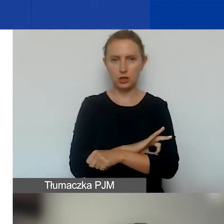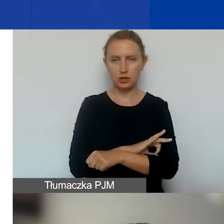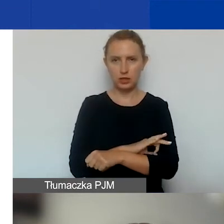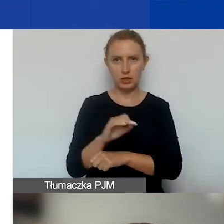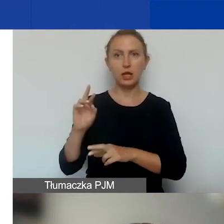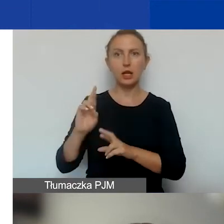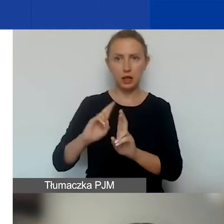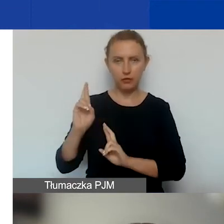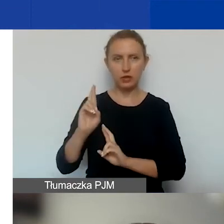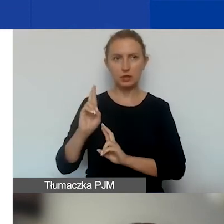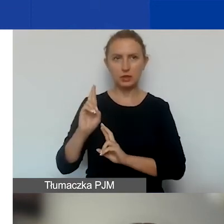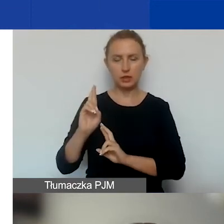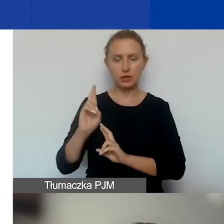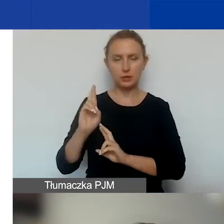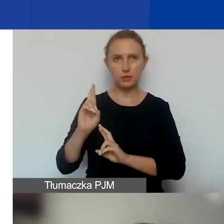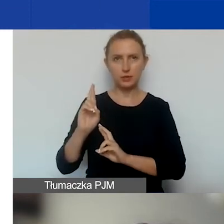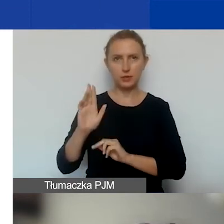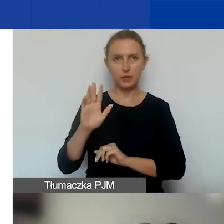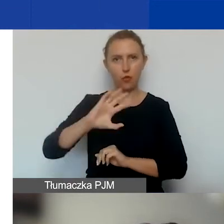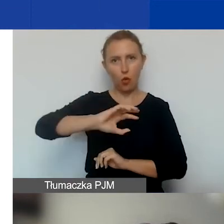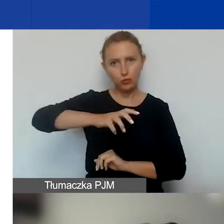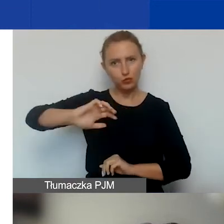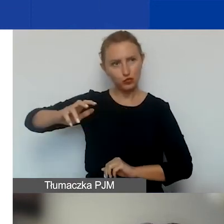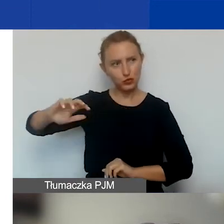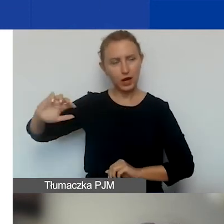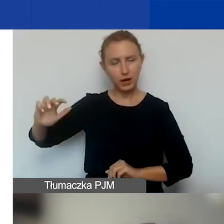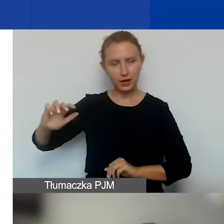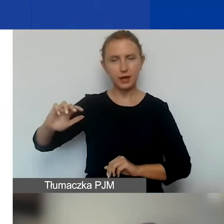w tych obszarach i w tym kontekście.